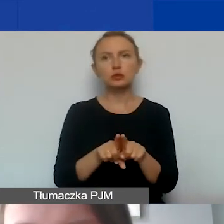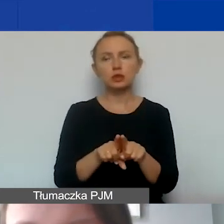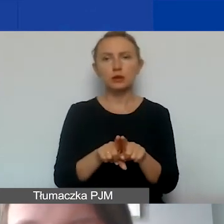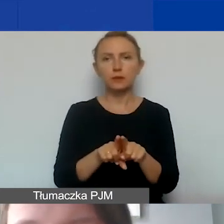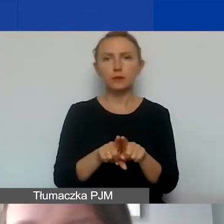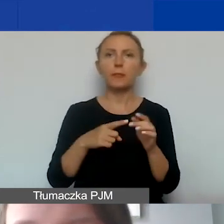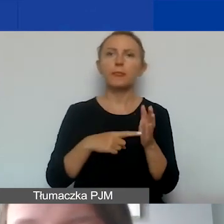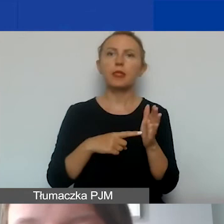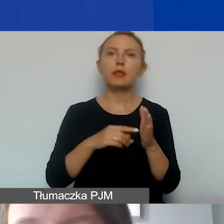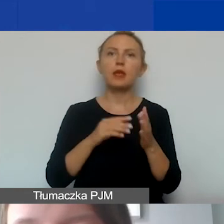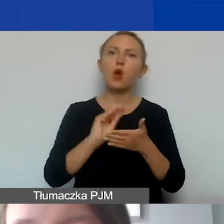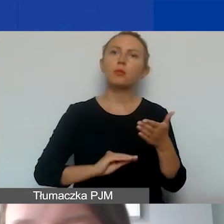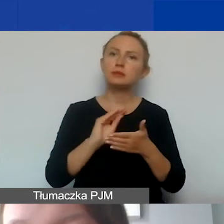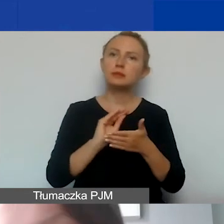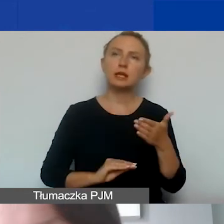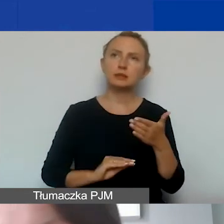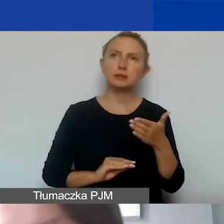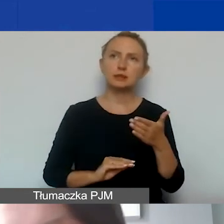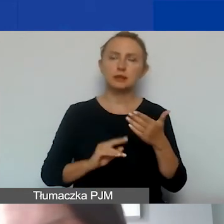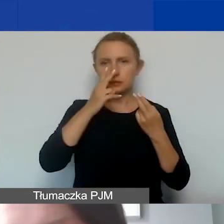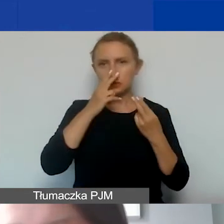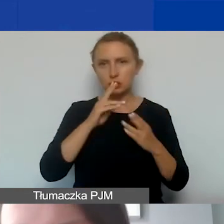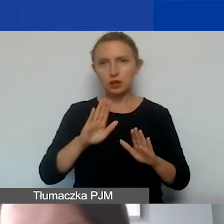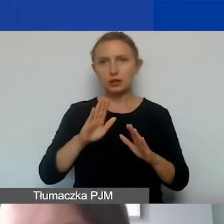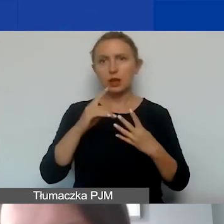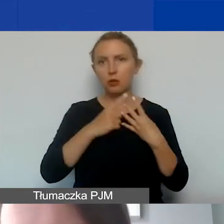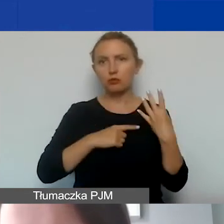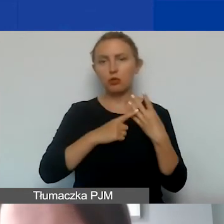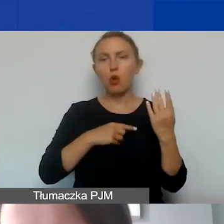o opisanie i przedstawienie kalkulacji kosztów pośrednich.